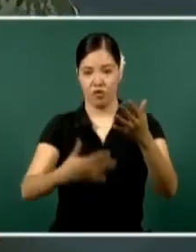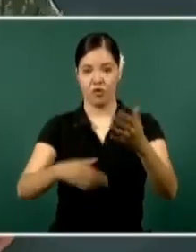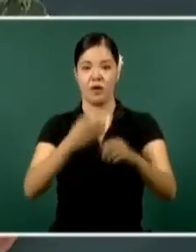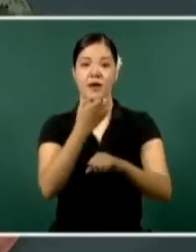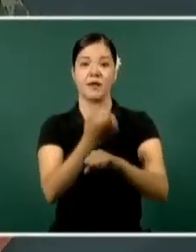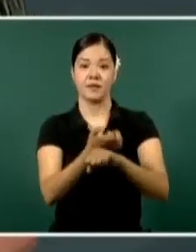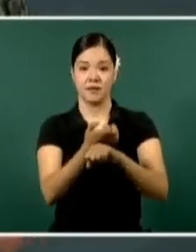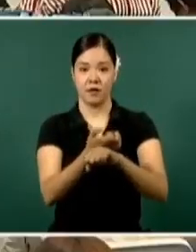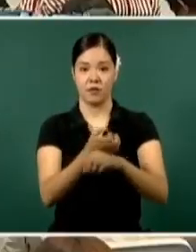Es cuánto.